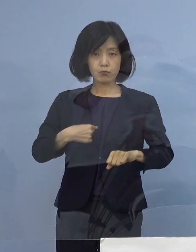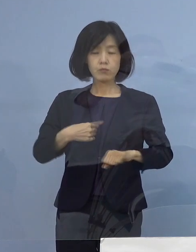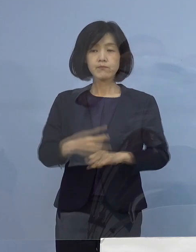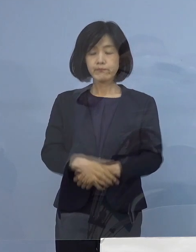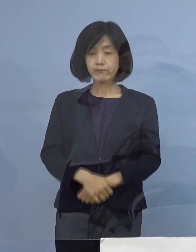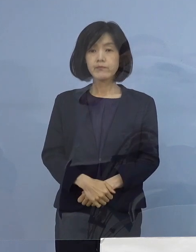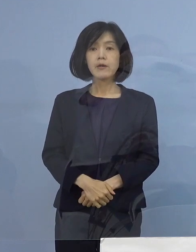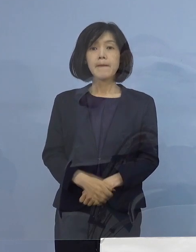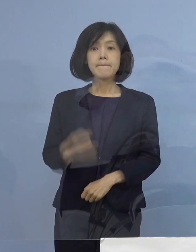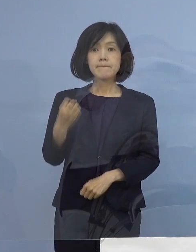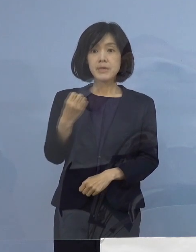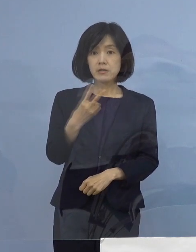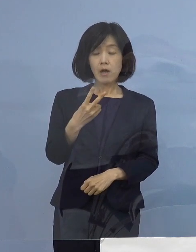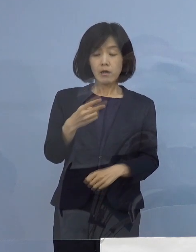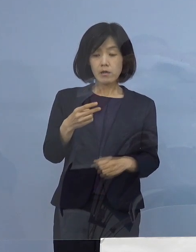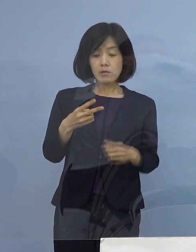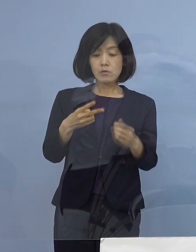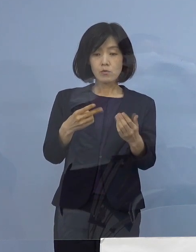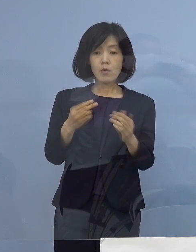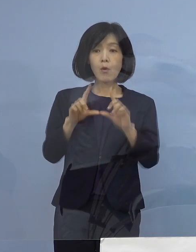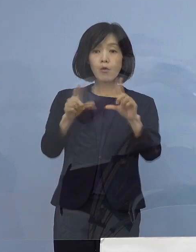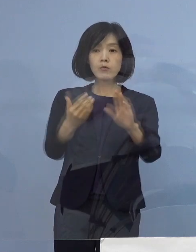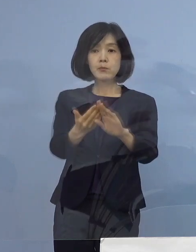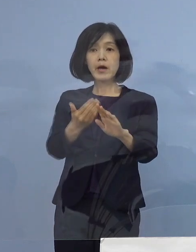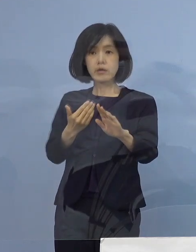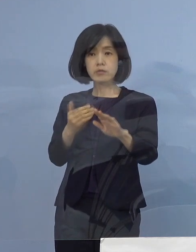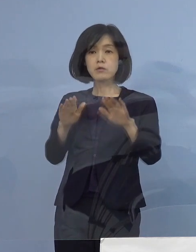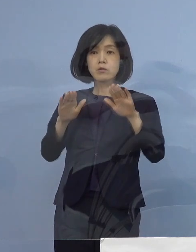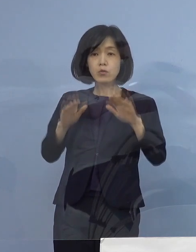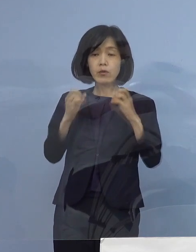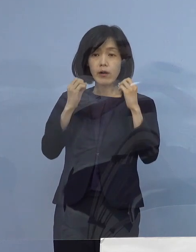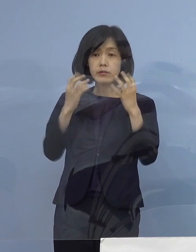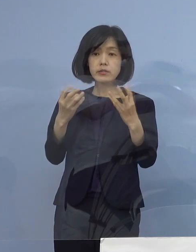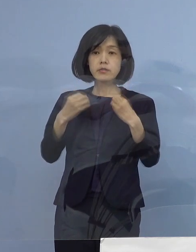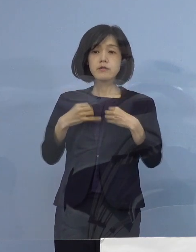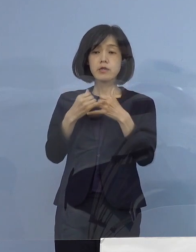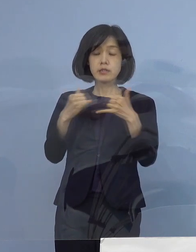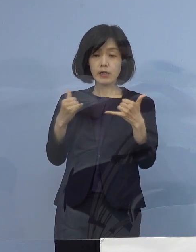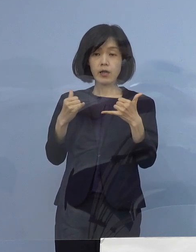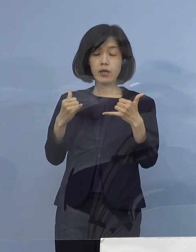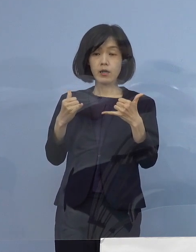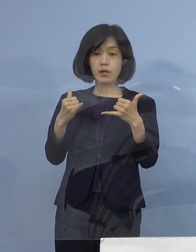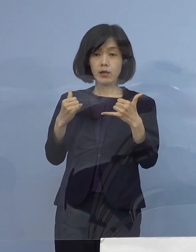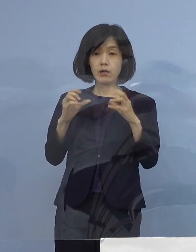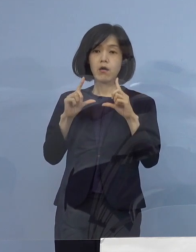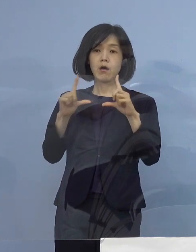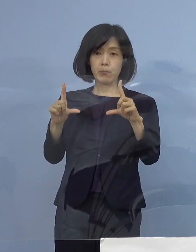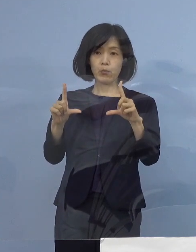そして、その前に本日の新規感染者 報告をさせていただきます